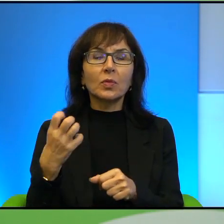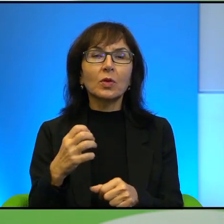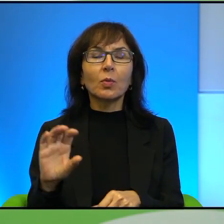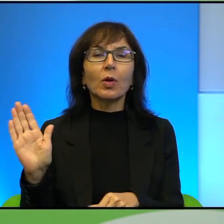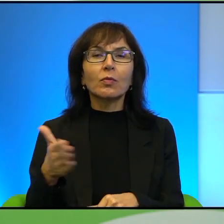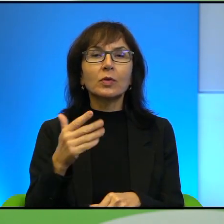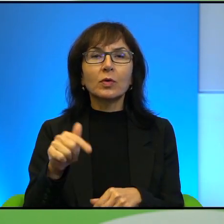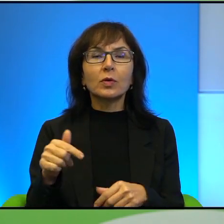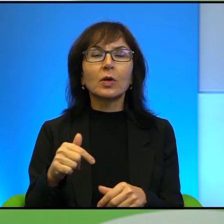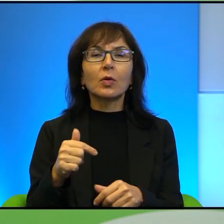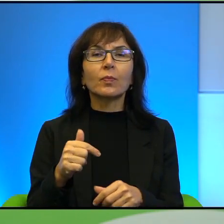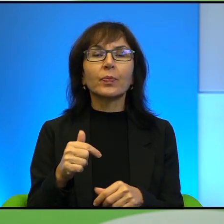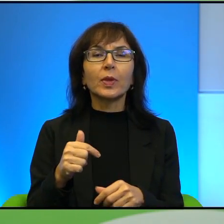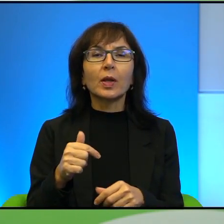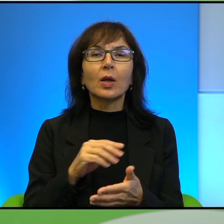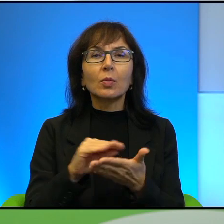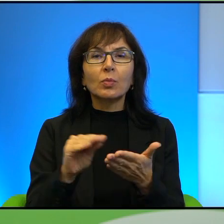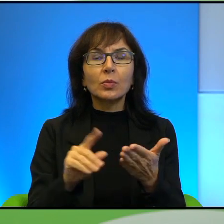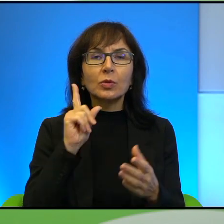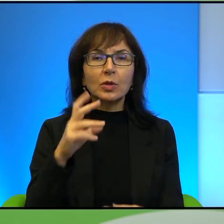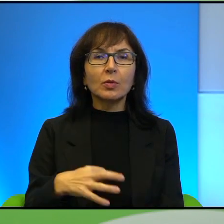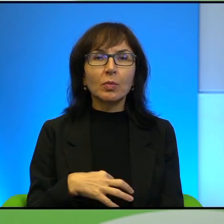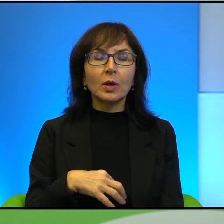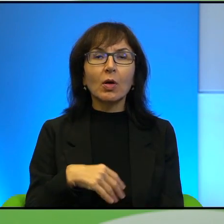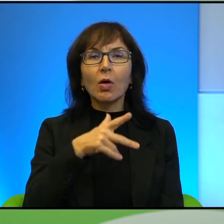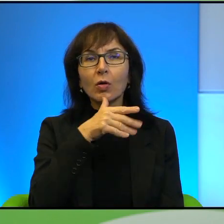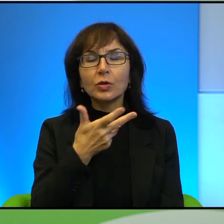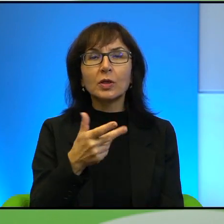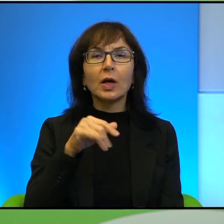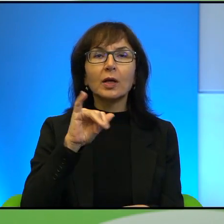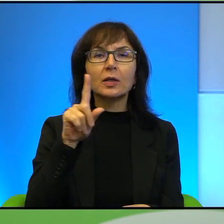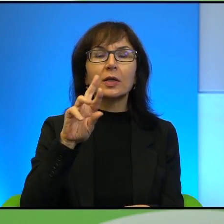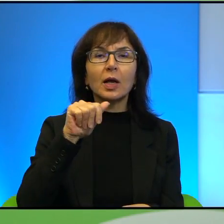tego festiwalu, pisze Pan o Żydach, o Izraelu, pisze Pan o Kurdach Irackich,